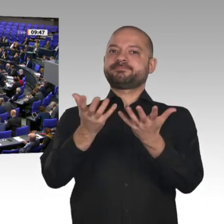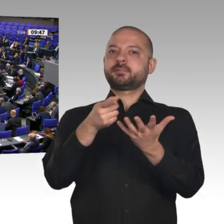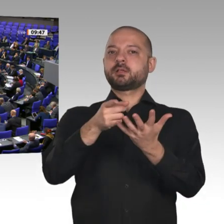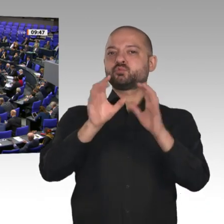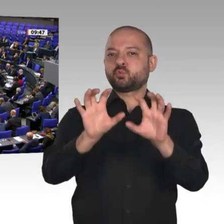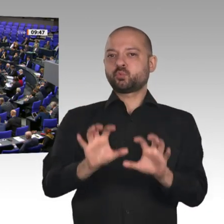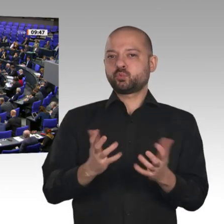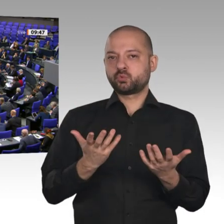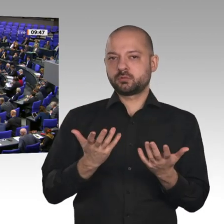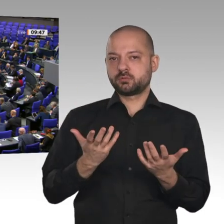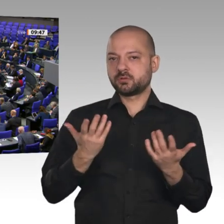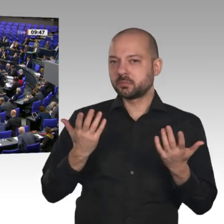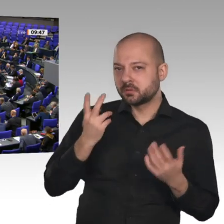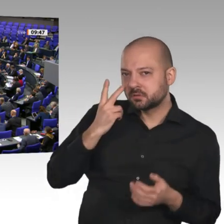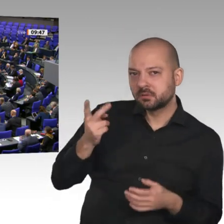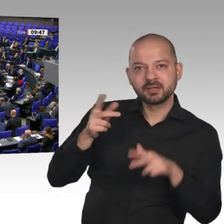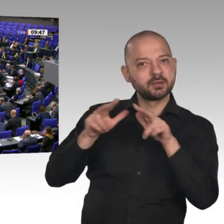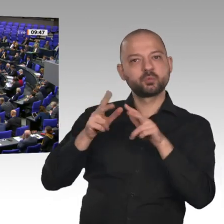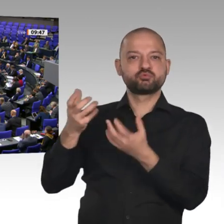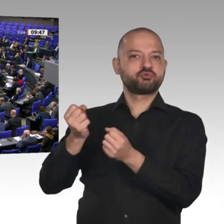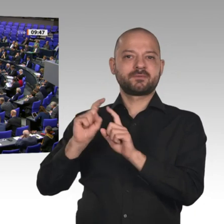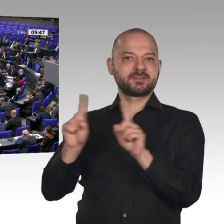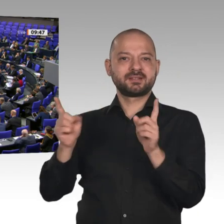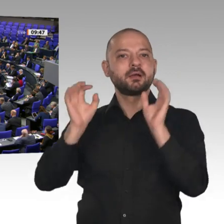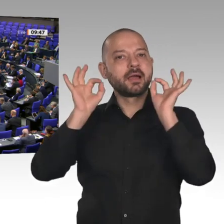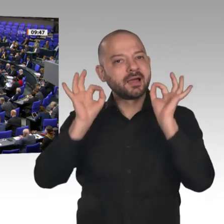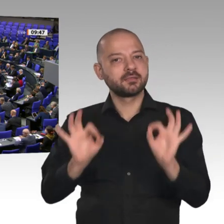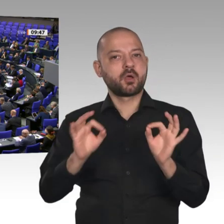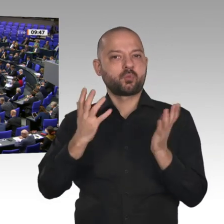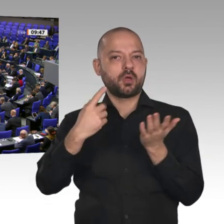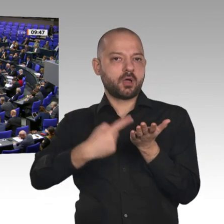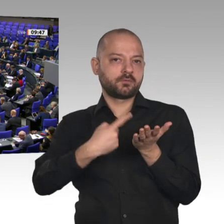können uns nicht sagen, wie die Sicherheitsanforderungen an bestimmte Unternehmen sind. Darauf können